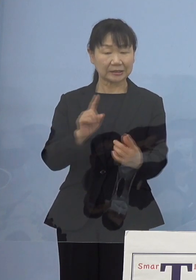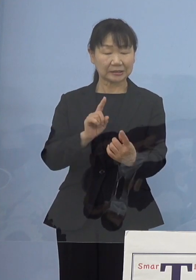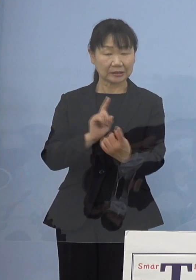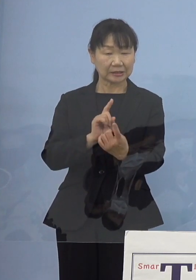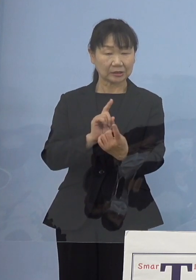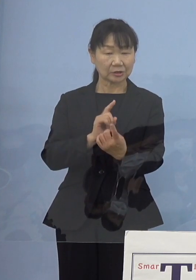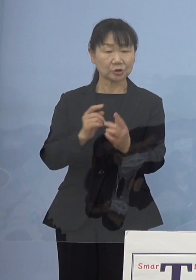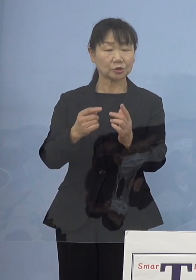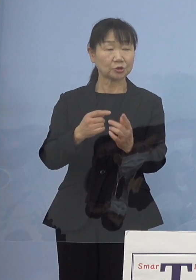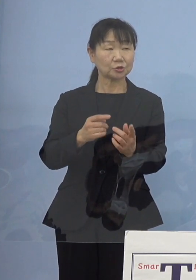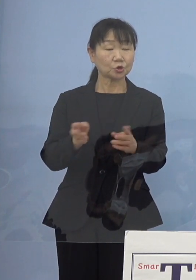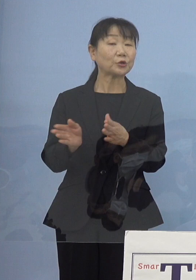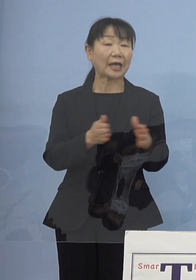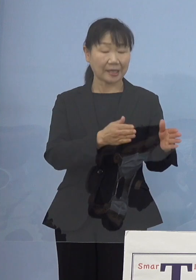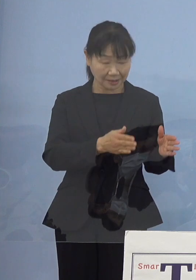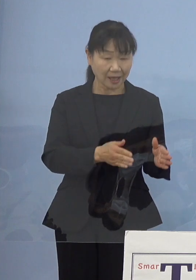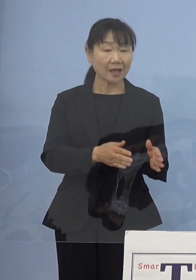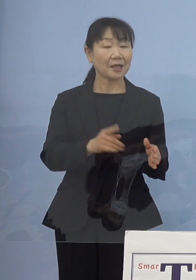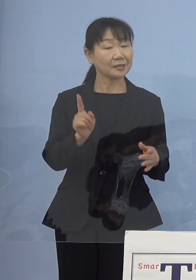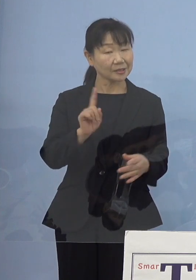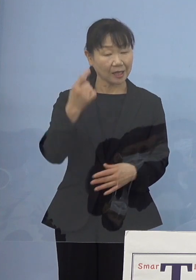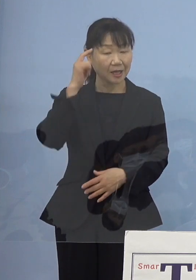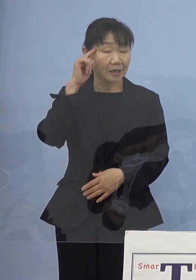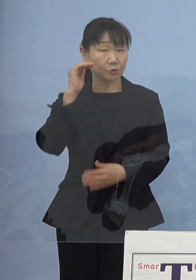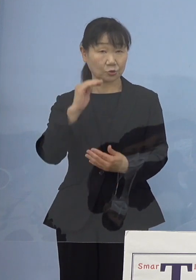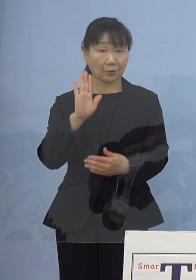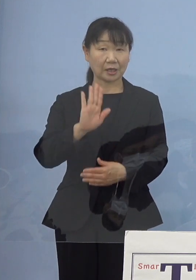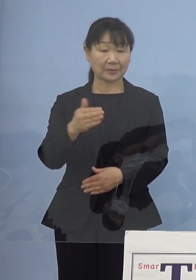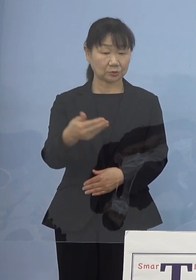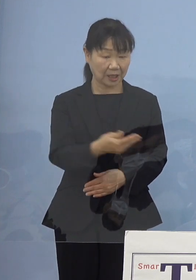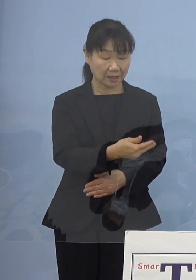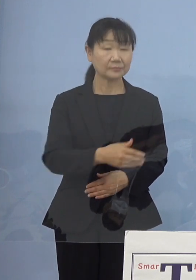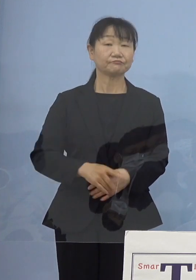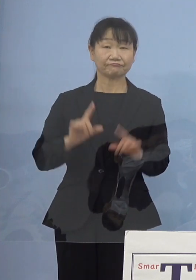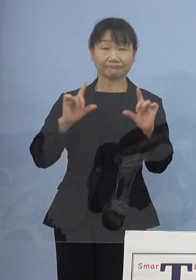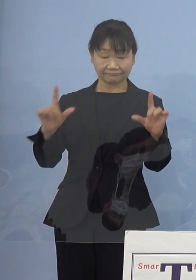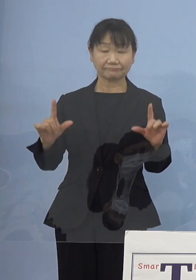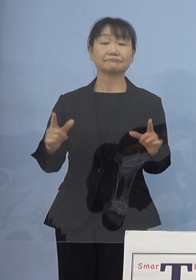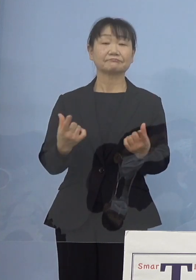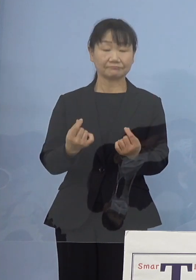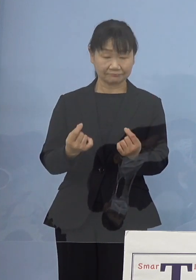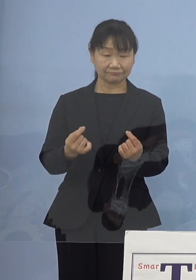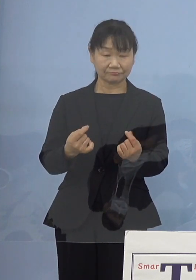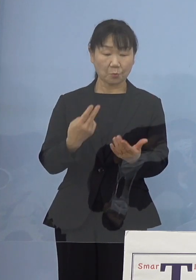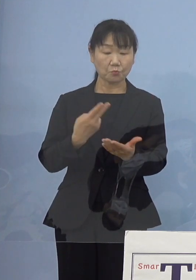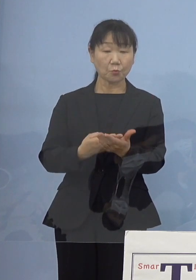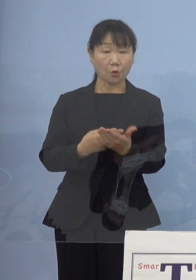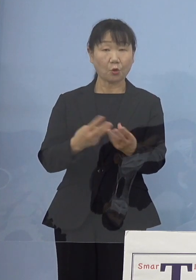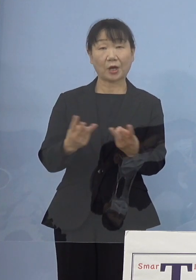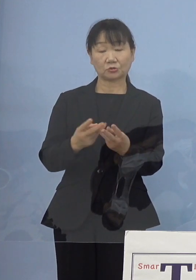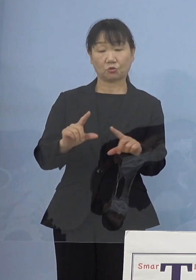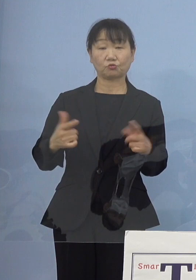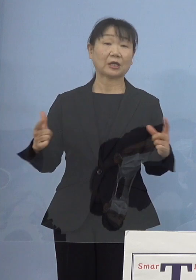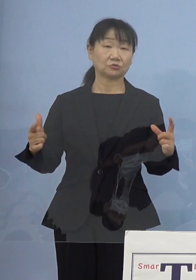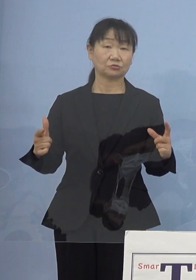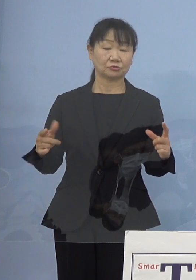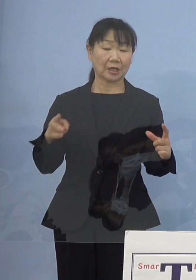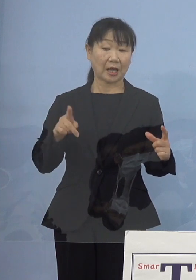考えてらっしゃることがあればお願いします （知事） 当然病床を増やすというハードだけでは足りない